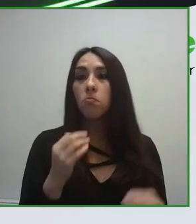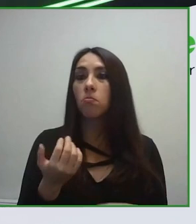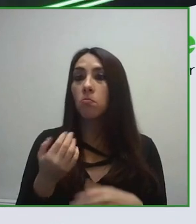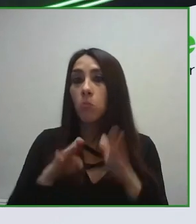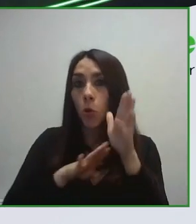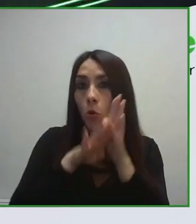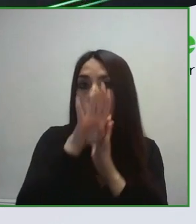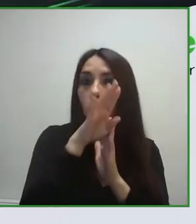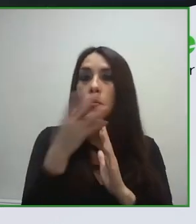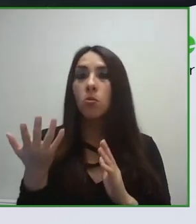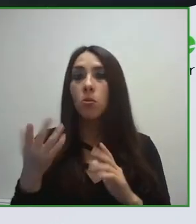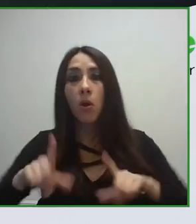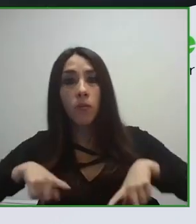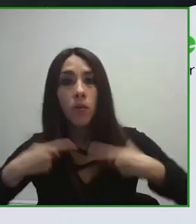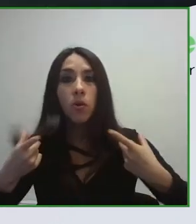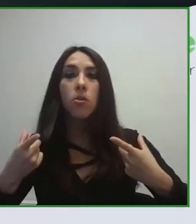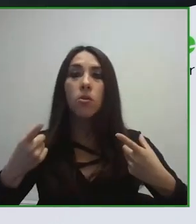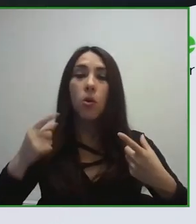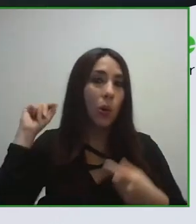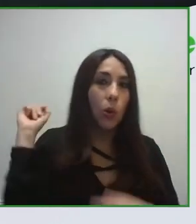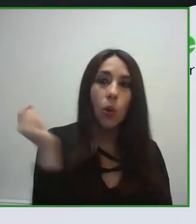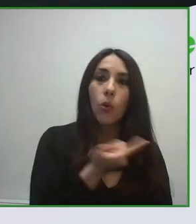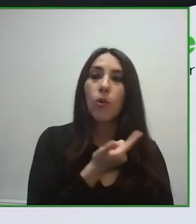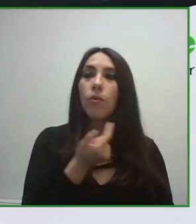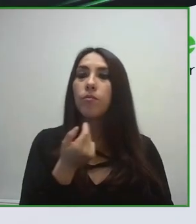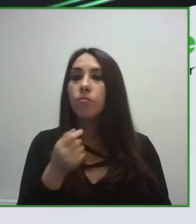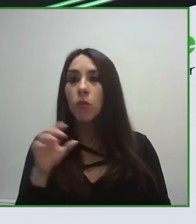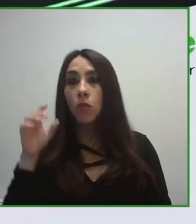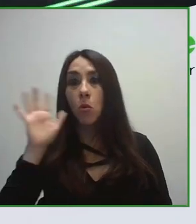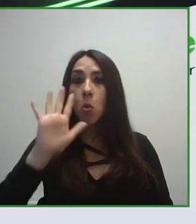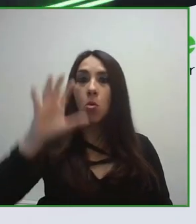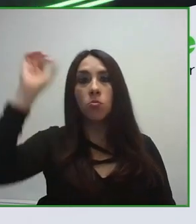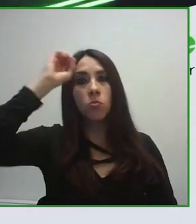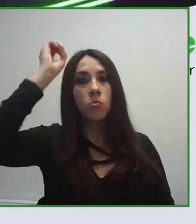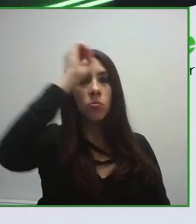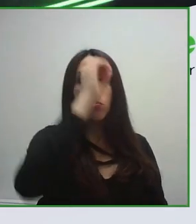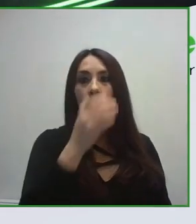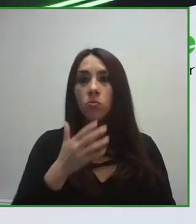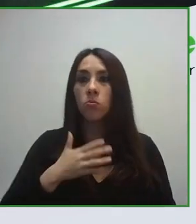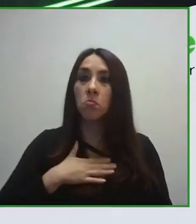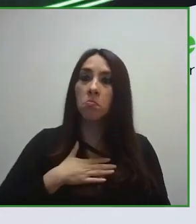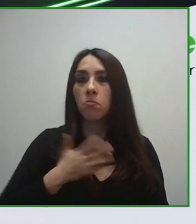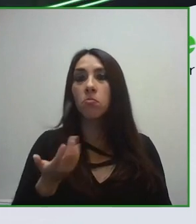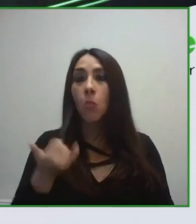ámbito del transporte, tanto el transporte para llegar al destino, como el transporte en